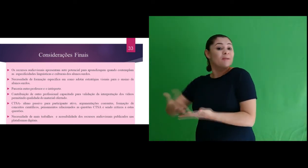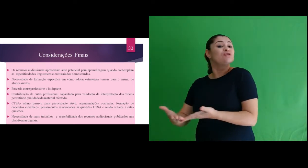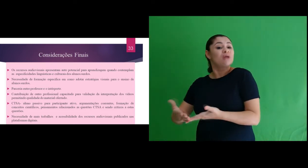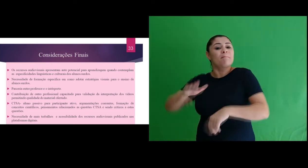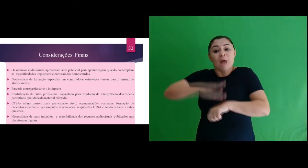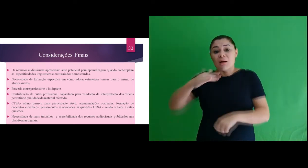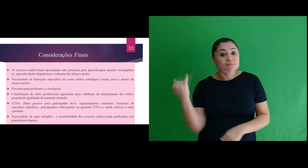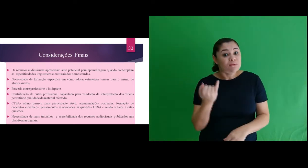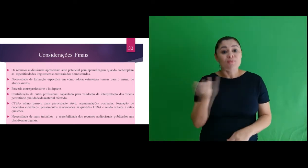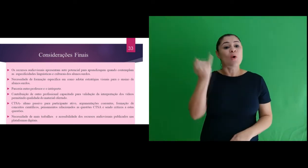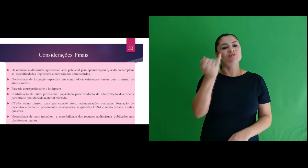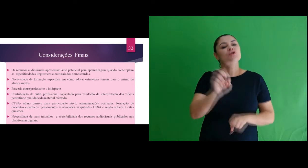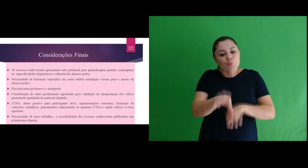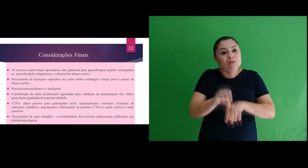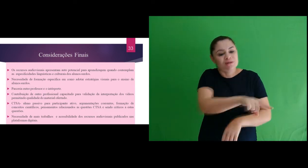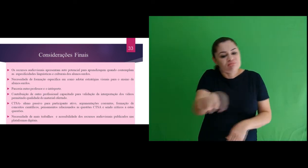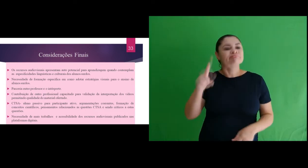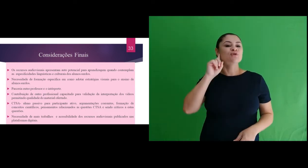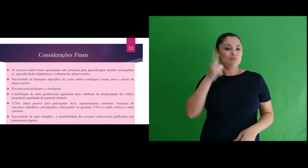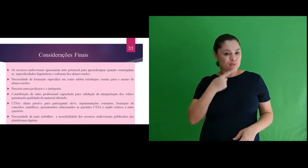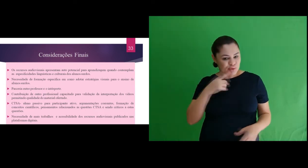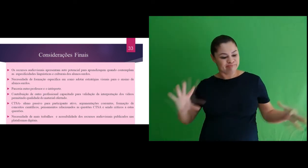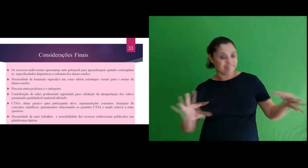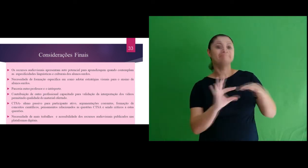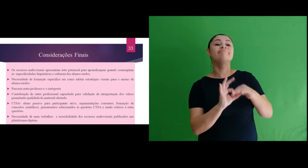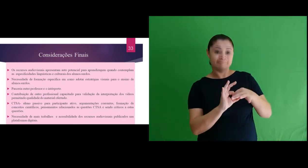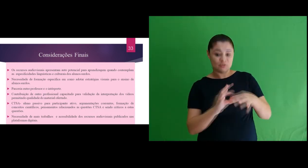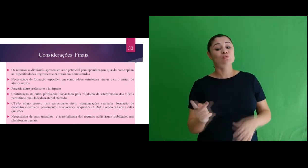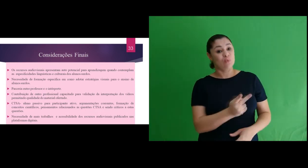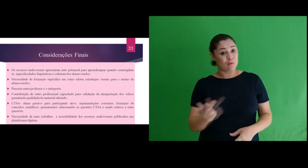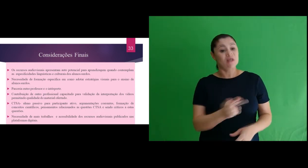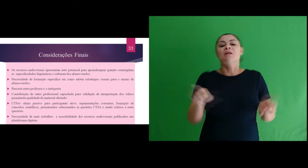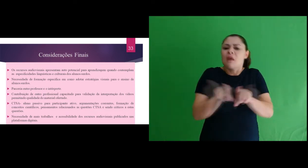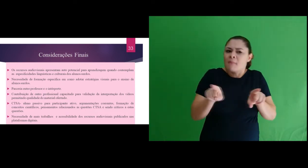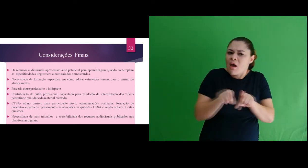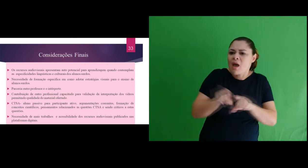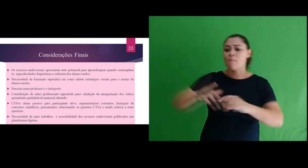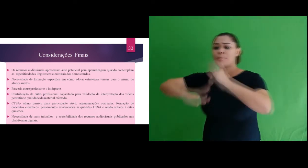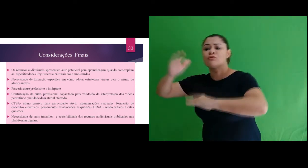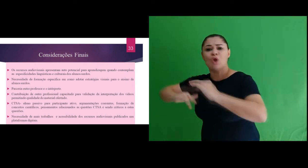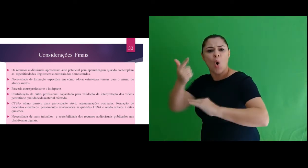que a parceria entre professor e o intérprete é essencial para a aprendizagem dos pessoas surdas.